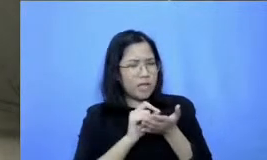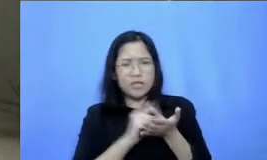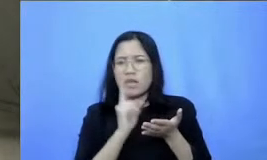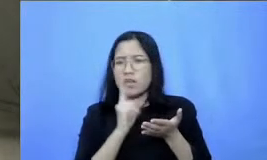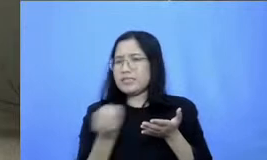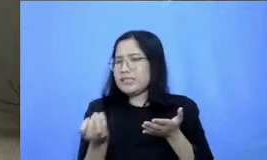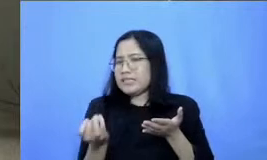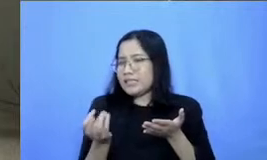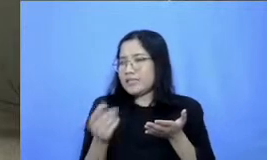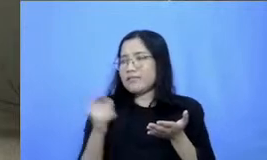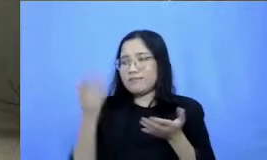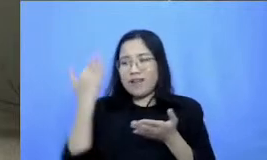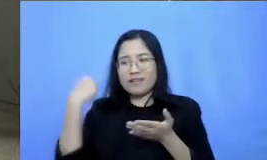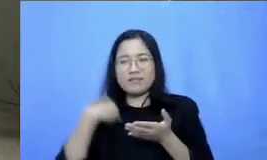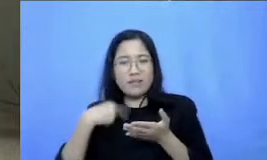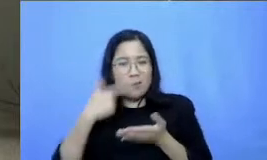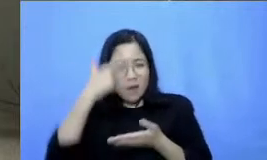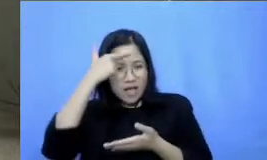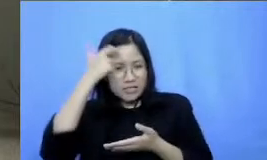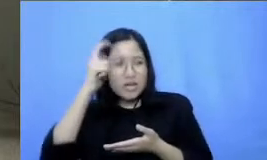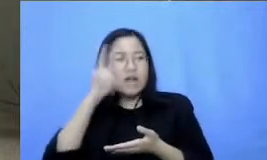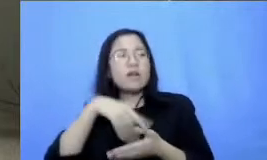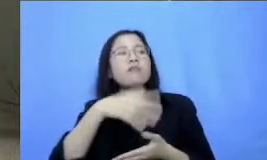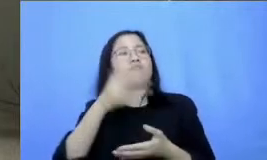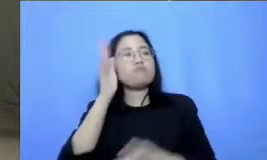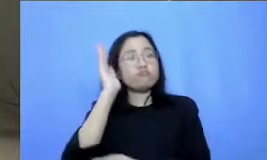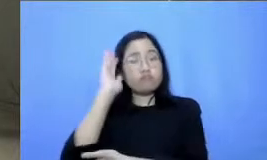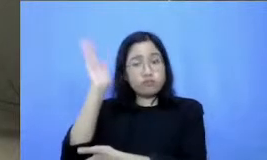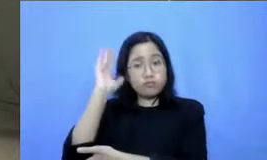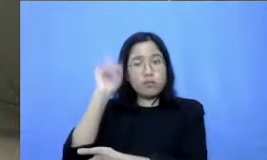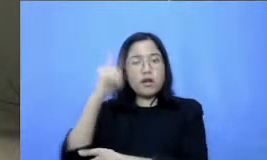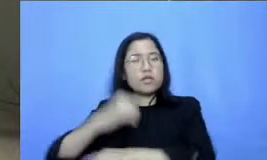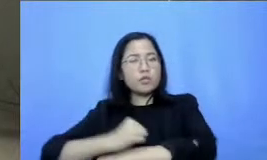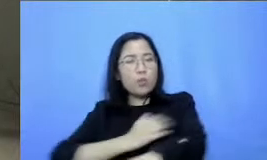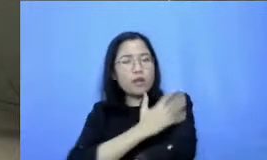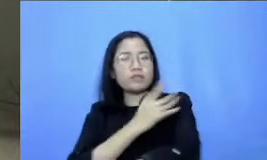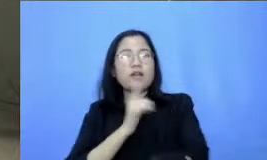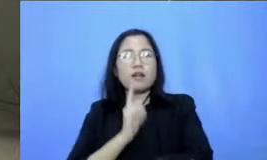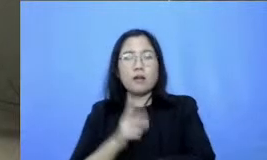yang sudah diberikan ada beberapa inspirasi ada bagian pengalaman dan juga saya merasa sepertinya